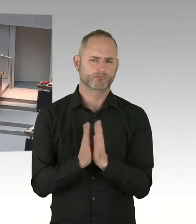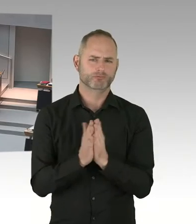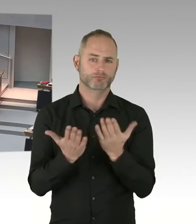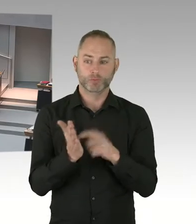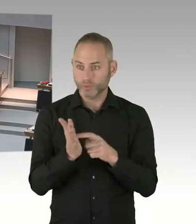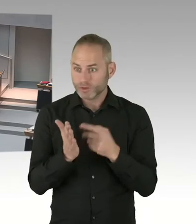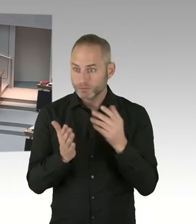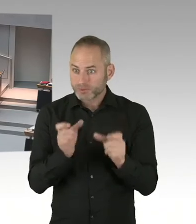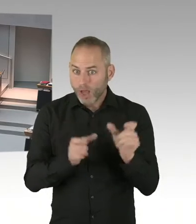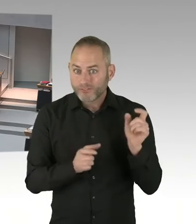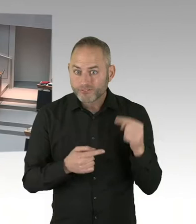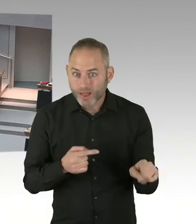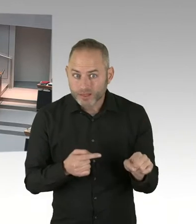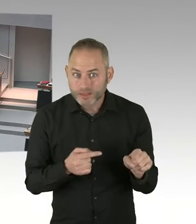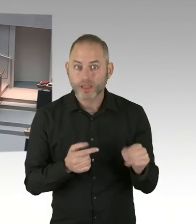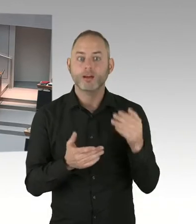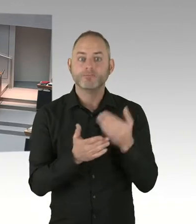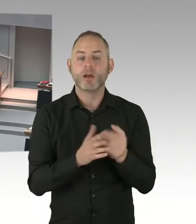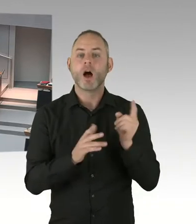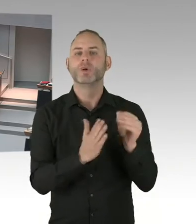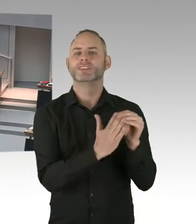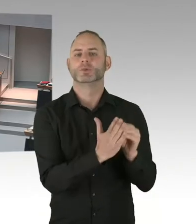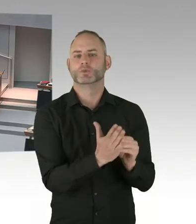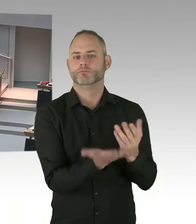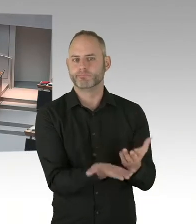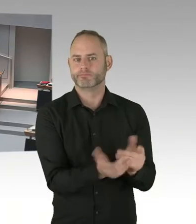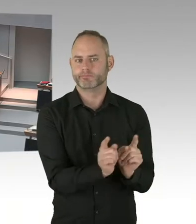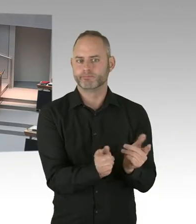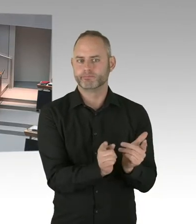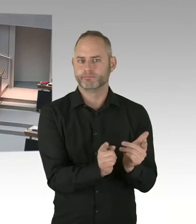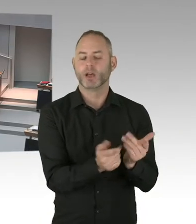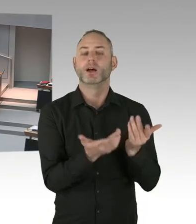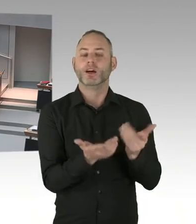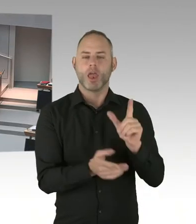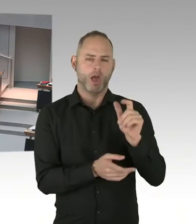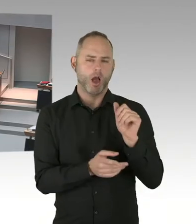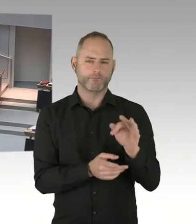(Präsidium) Herr Dregger, Sie haben die Möglichkeit der Nachfrage. Bitte schön. (Sprecherwechsel) Vielen Dank, Frau Präsidentin.